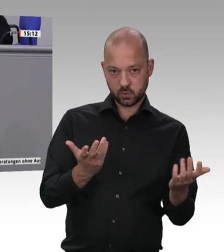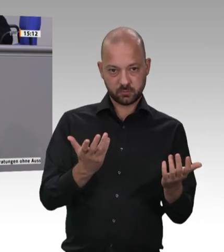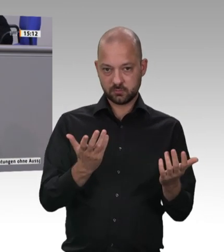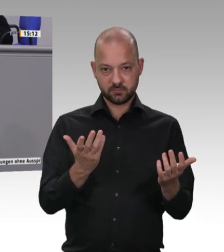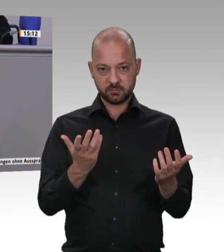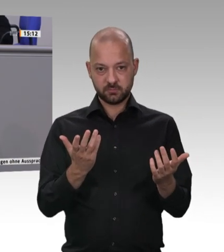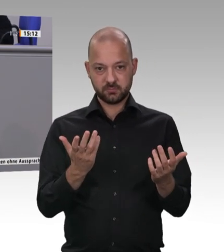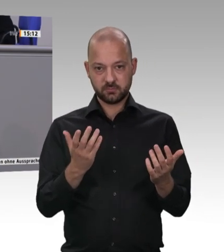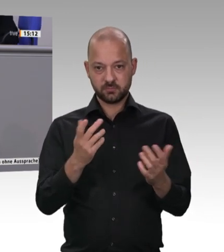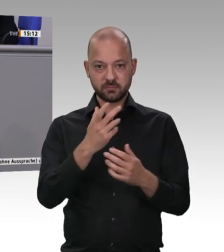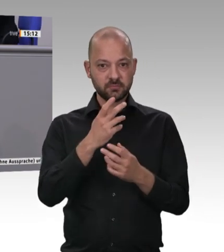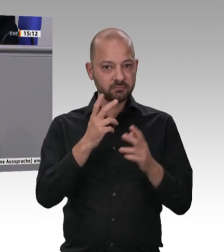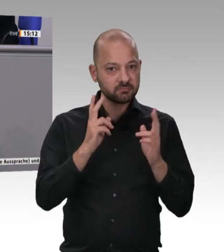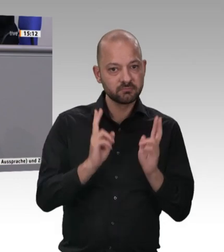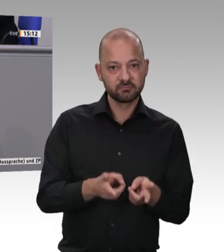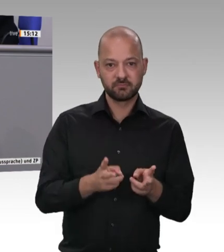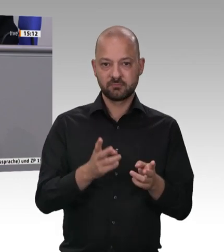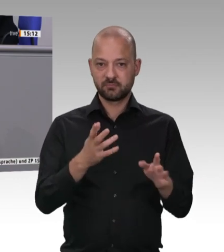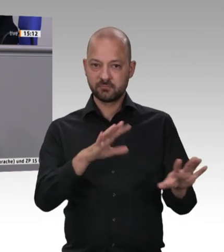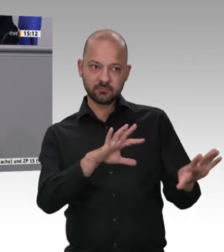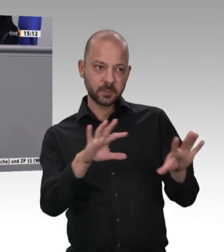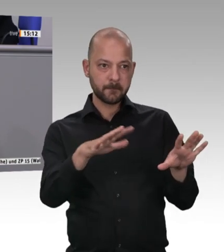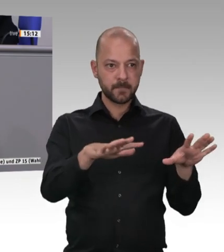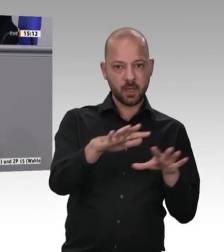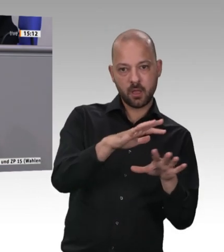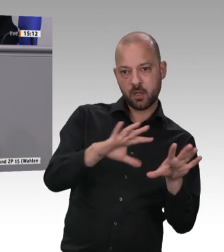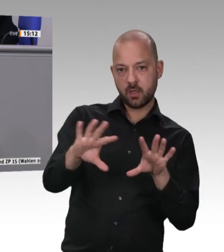auch mit dem Land Niedersachsen Werkverträge in der Schlachtindustrie hier in unserem